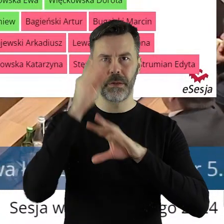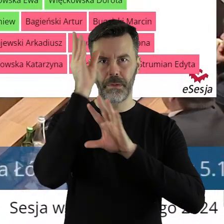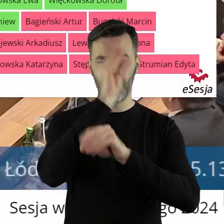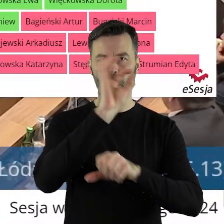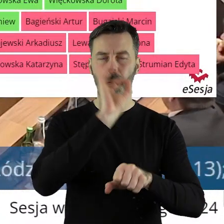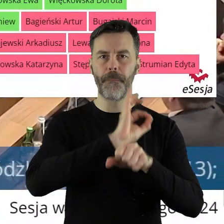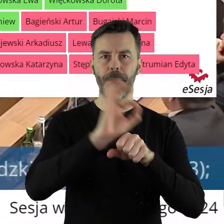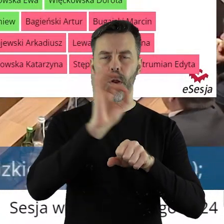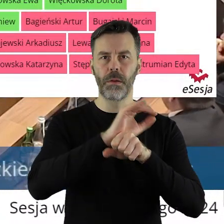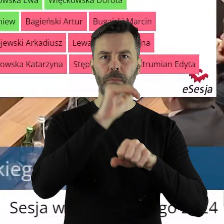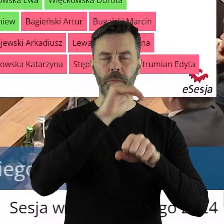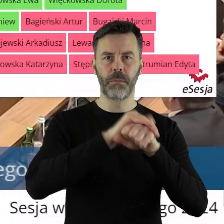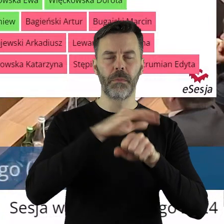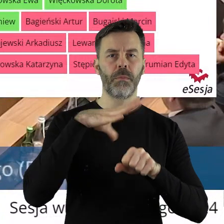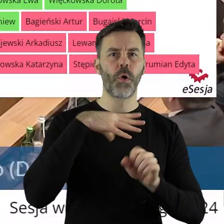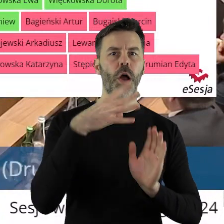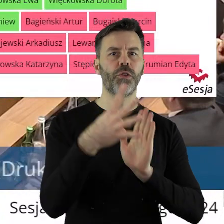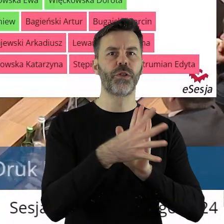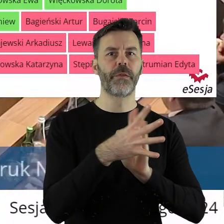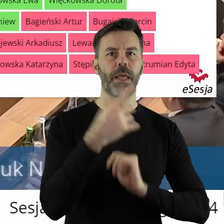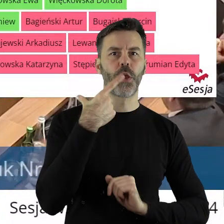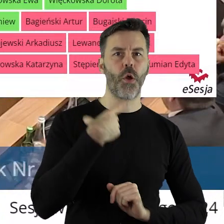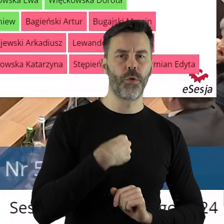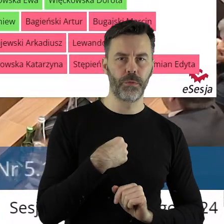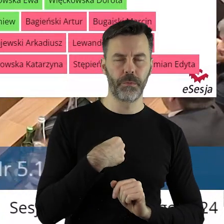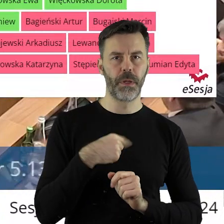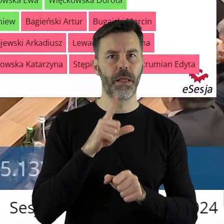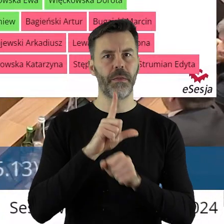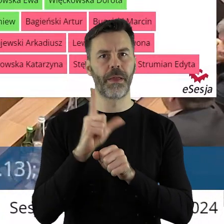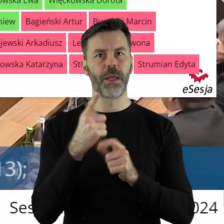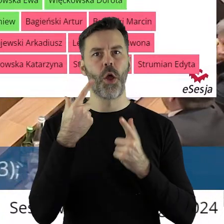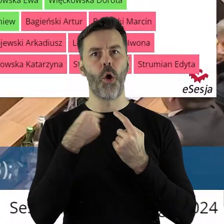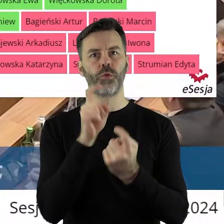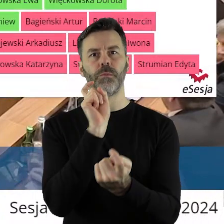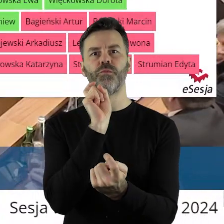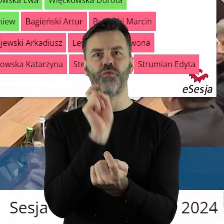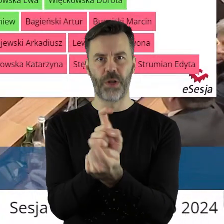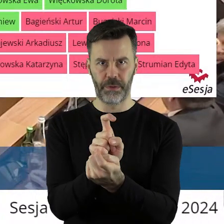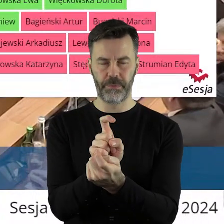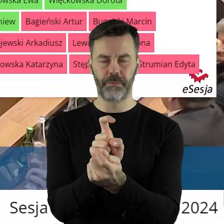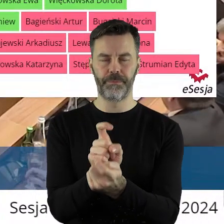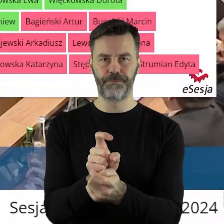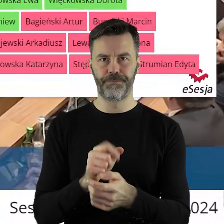za projektem uchwały zagłosowało 19 radnych, 12 radnych było przeciwnych